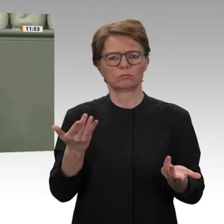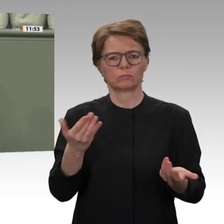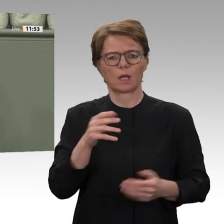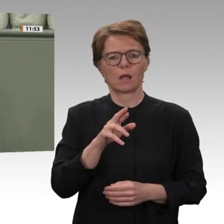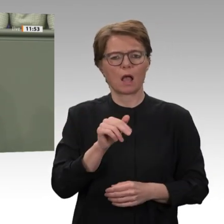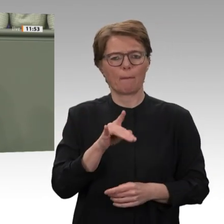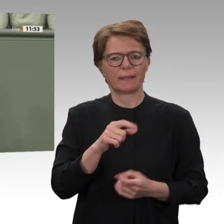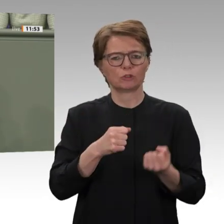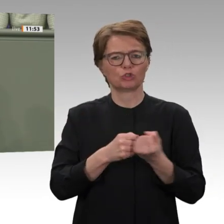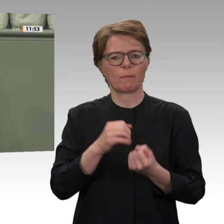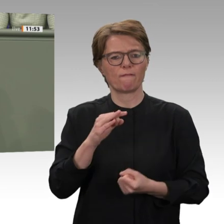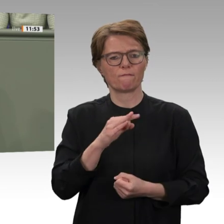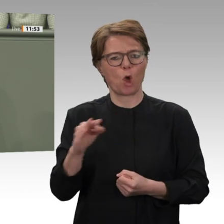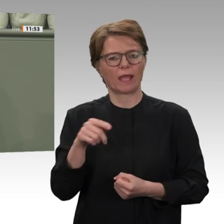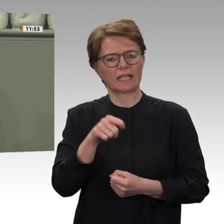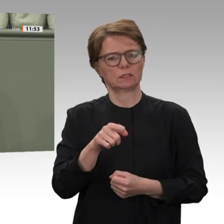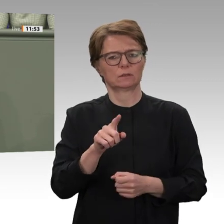zur Zusammenarbeit mit ebendiesen Kräften geben.